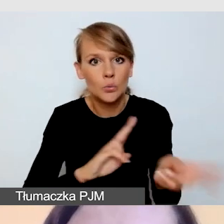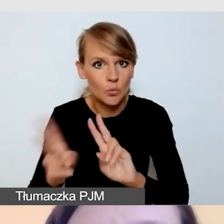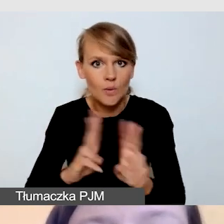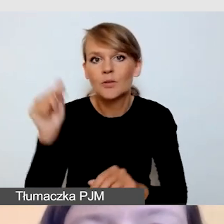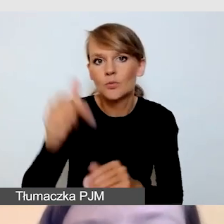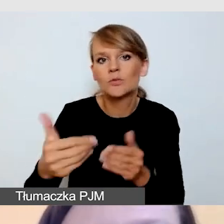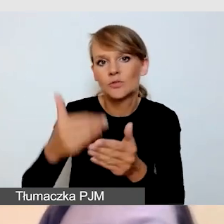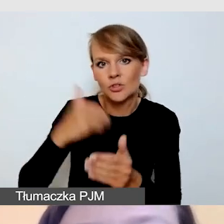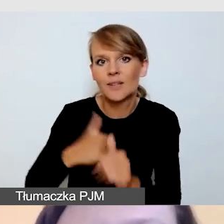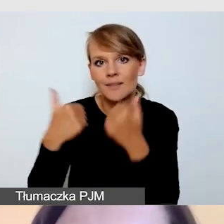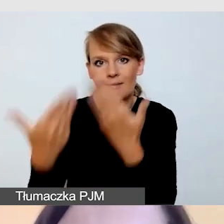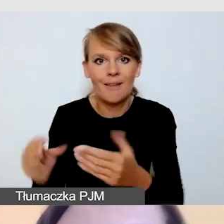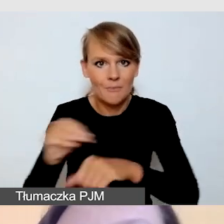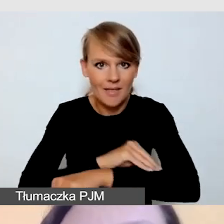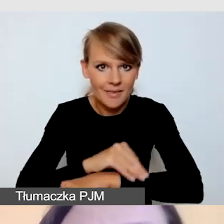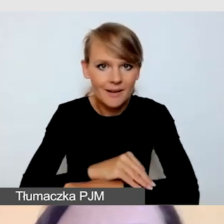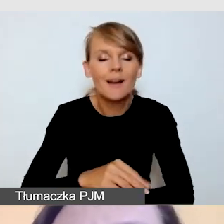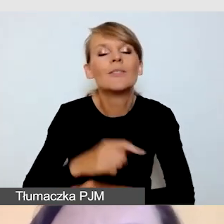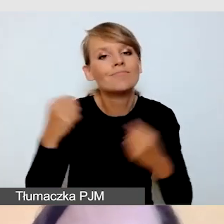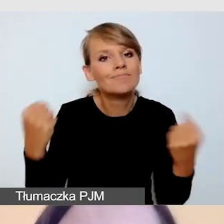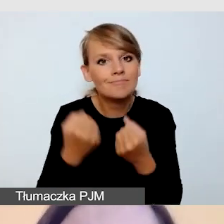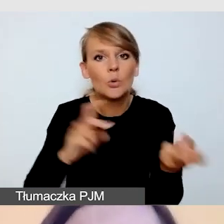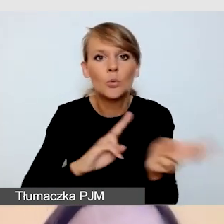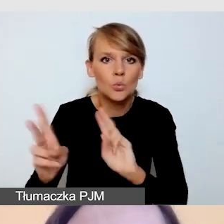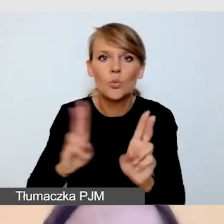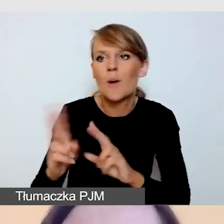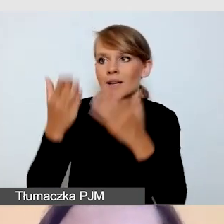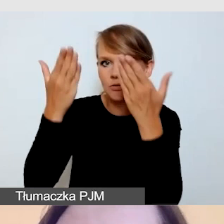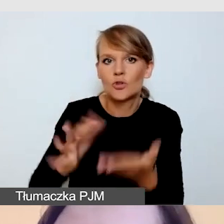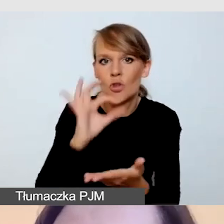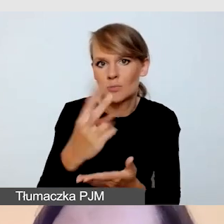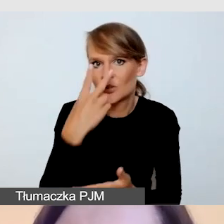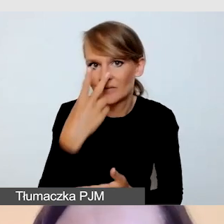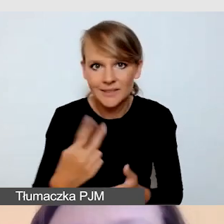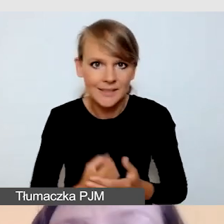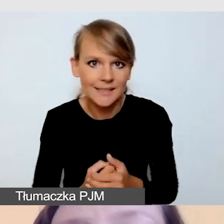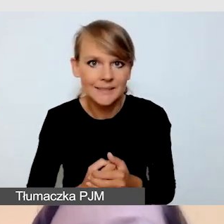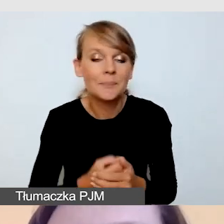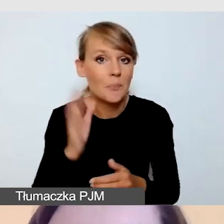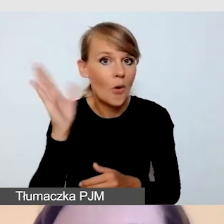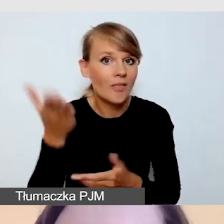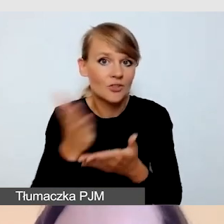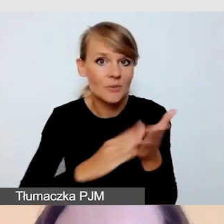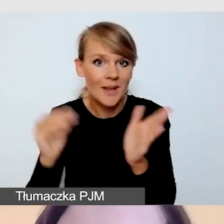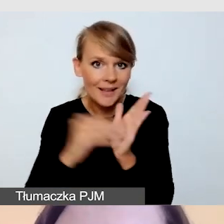Dbamy o to, żeby tłumacz był widoczny. I tu w części praktycznej pokażę dwie możliwości pokazywania tłumaczy.